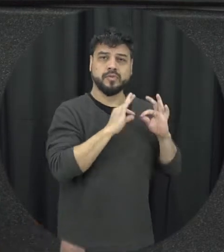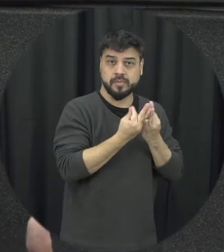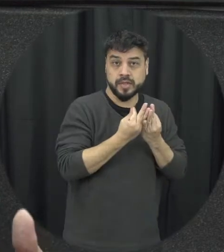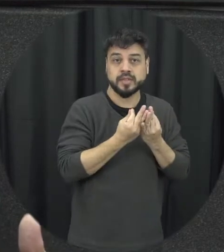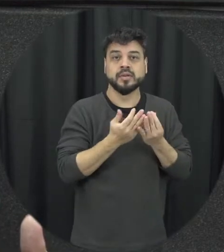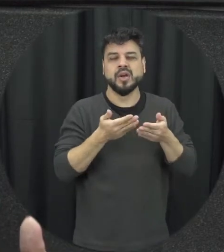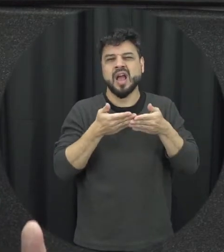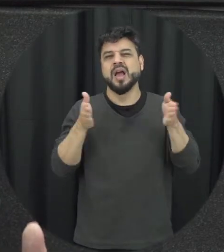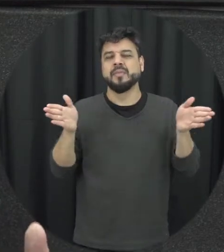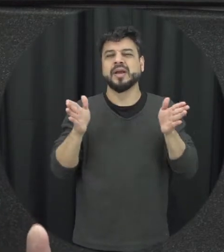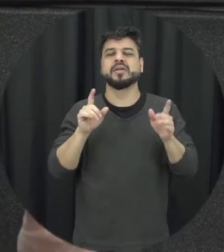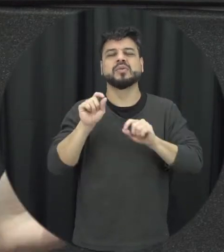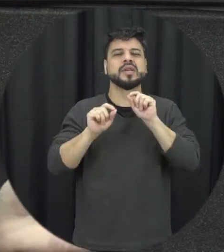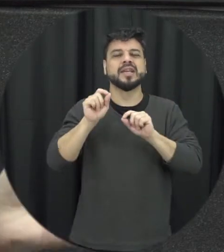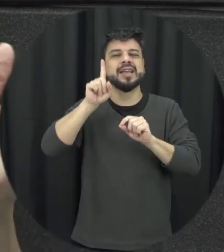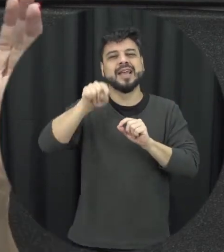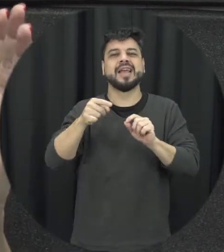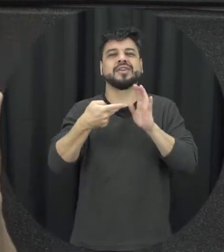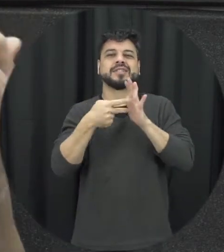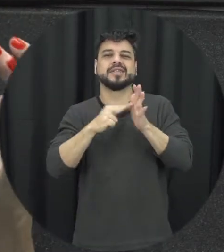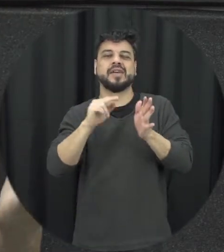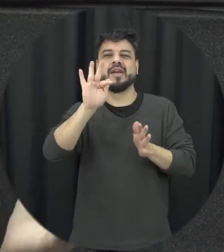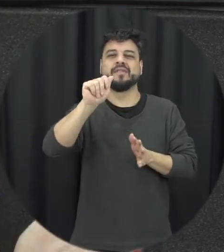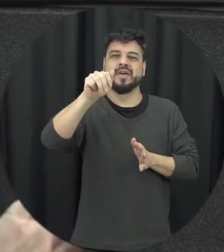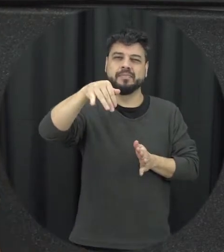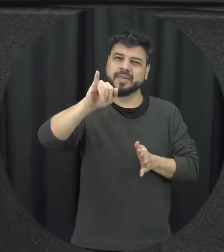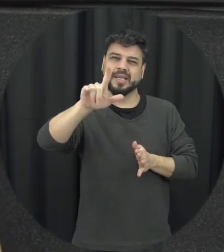uma abertura para essa concepção de família não aquela família nuclear que a gente imagina né